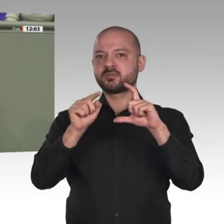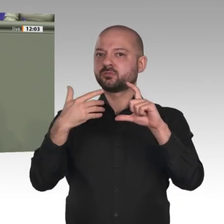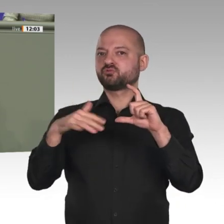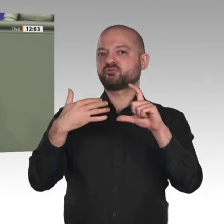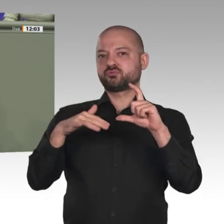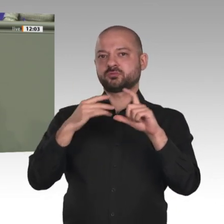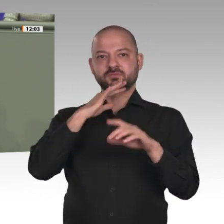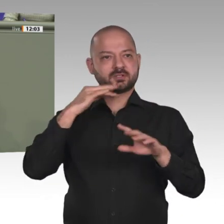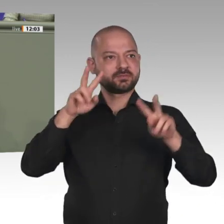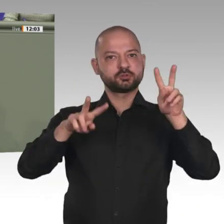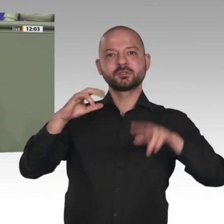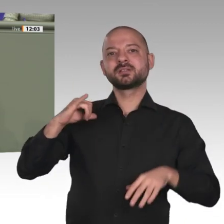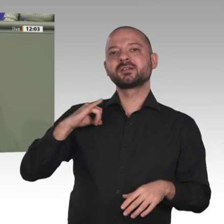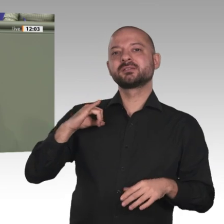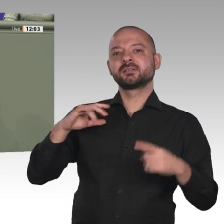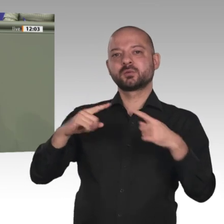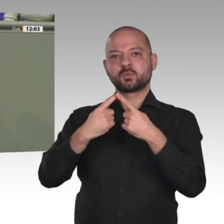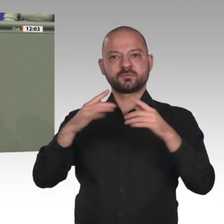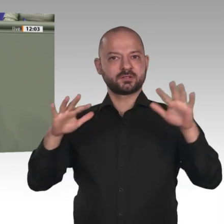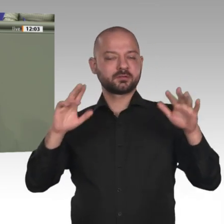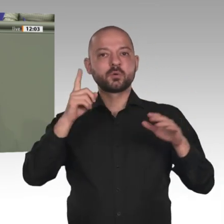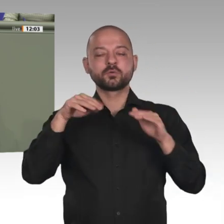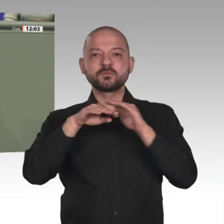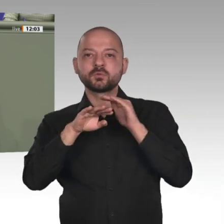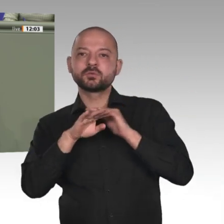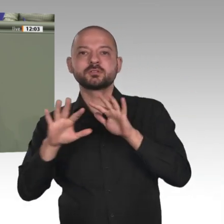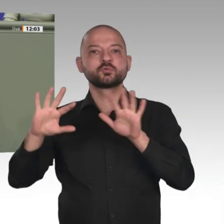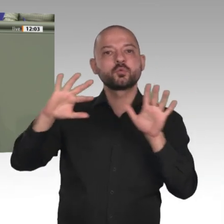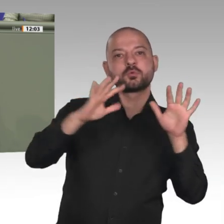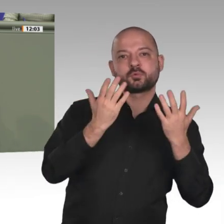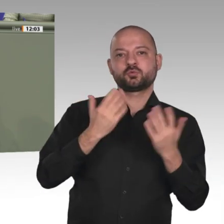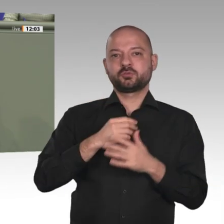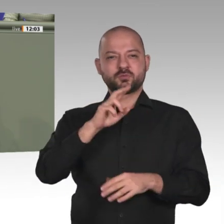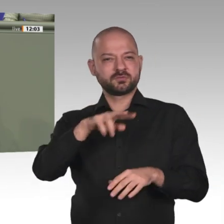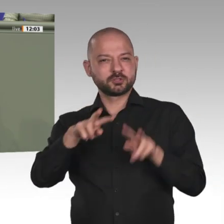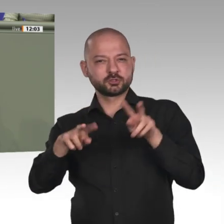Außenminister Maas und andere haben ja eben darauf hingewiesen. Daraus folgt aber